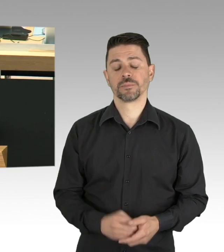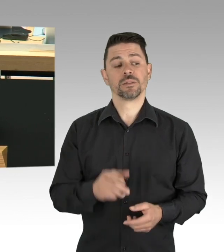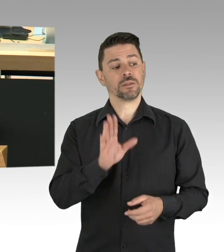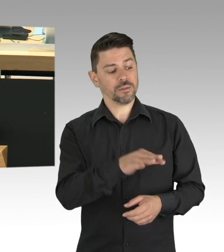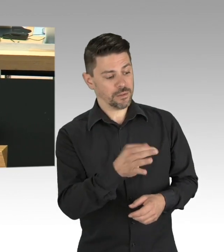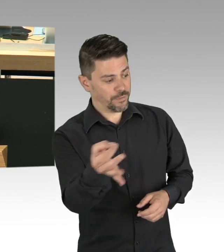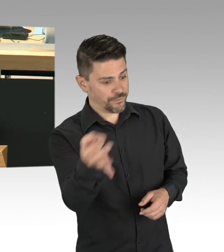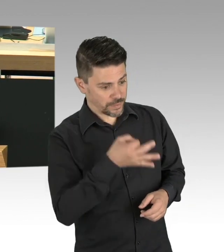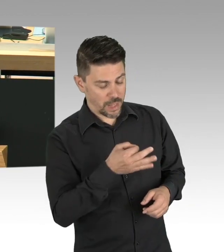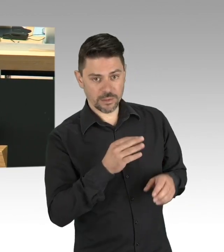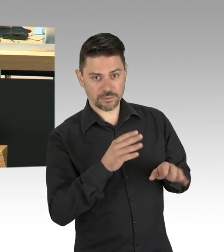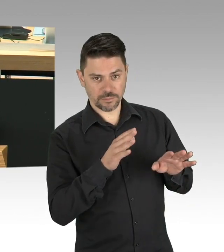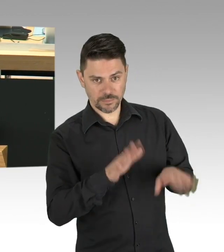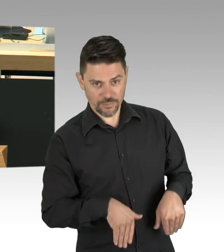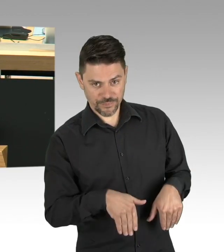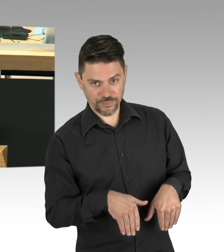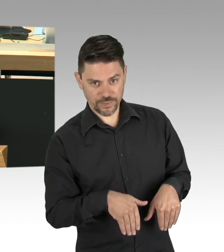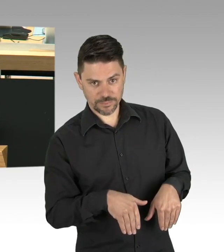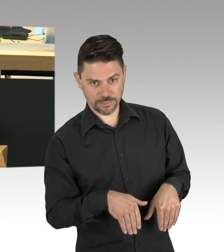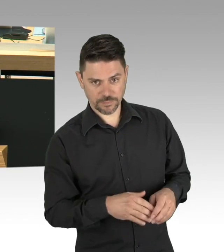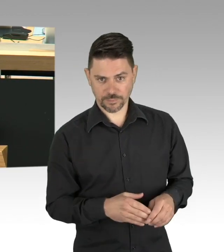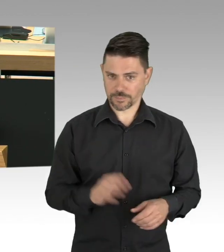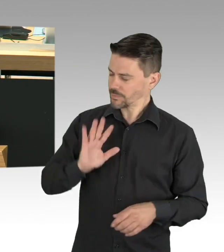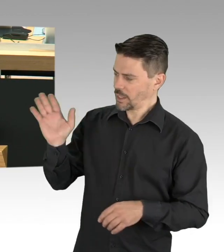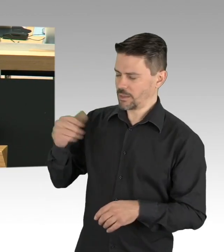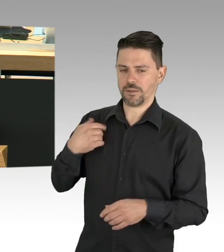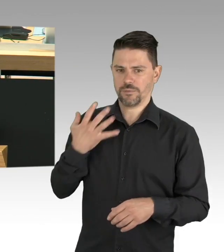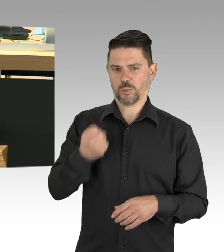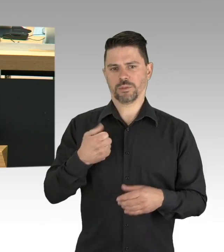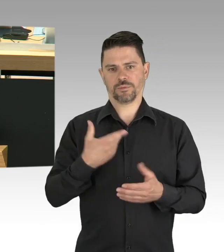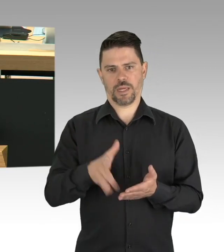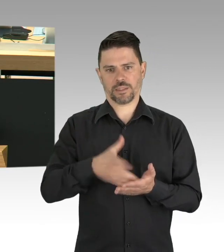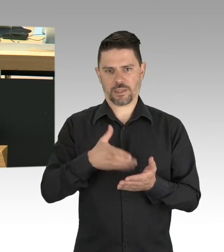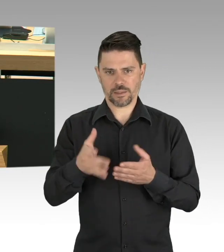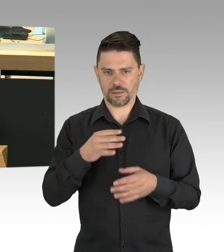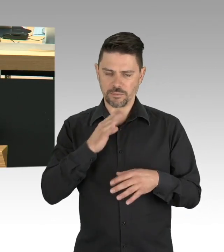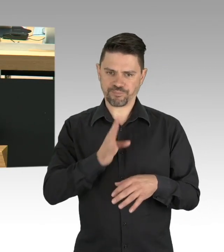Wie häufig haben wir darüber diskutiert, was alles systemrelevant ist.